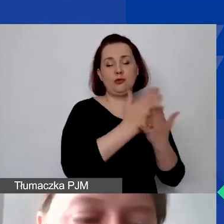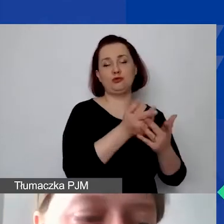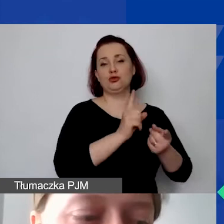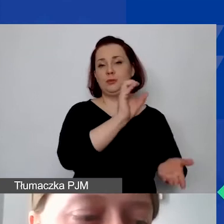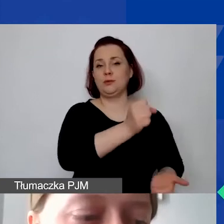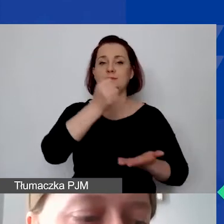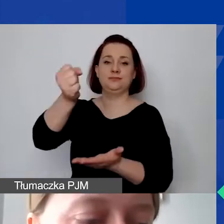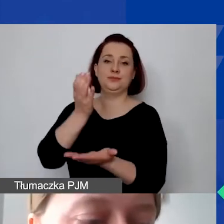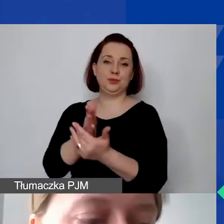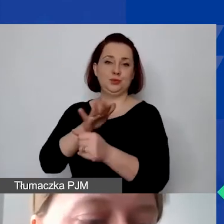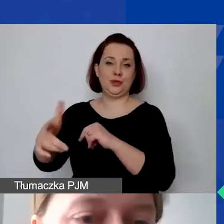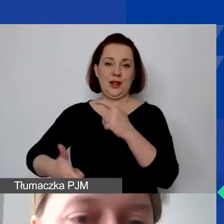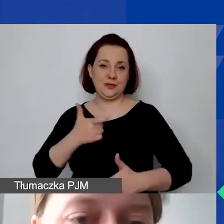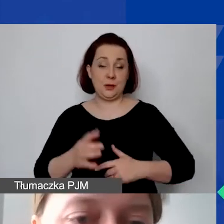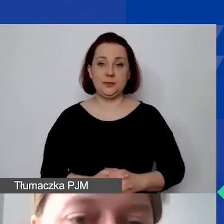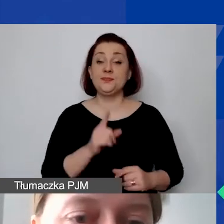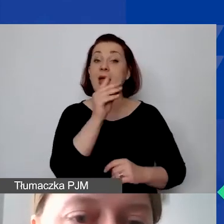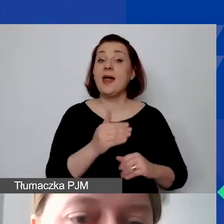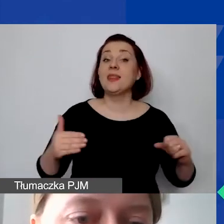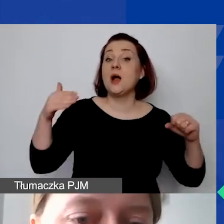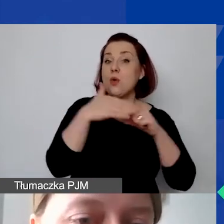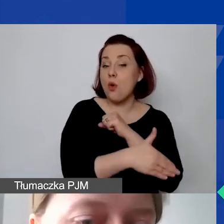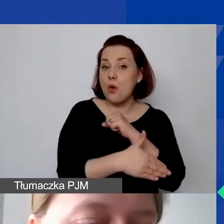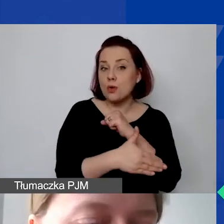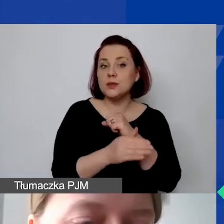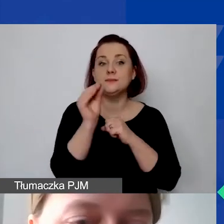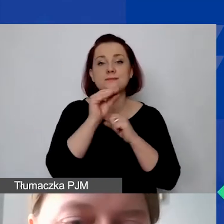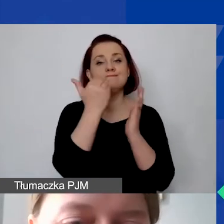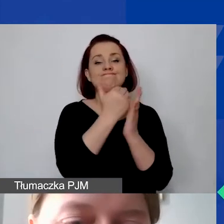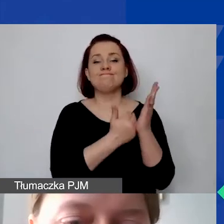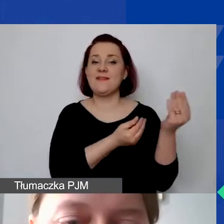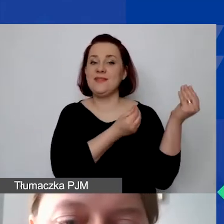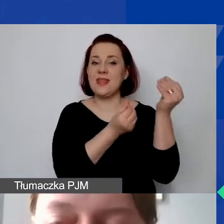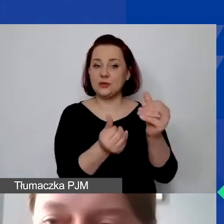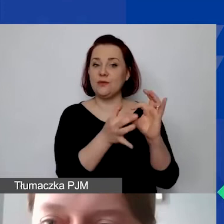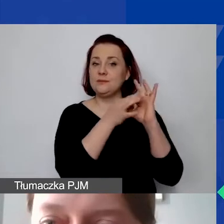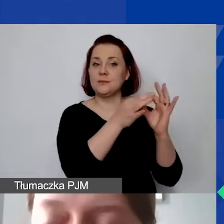I teraz na koniec zasady finansowe obowiązujące w programie.